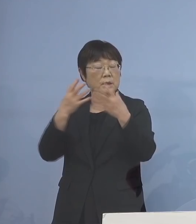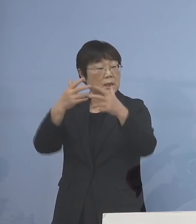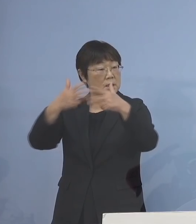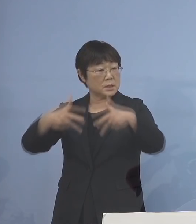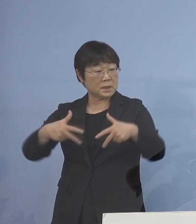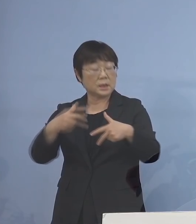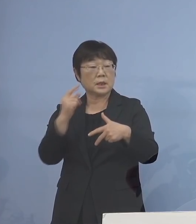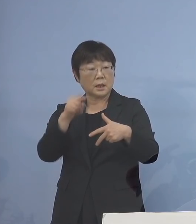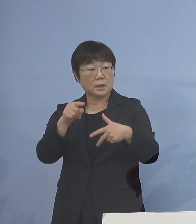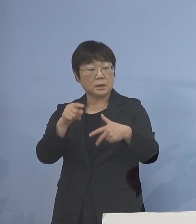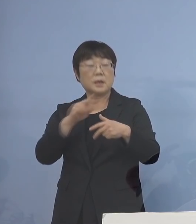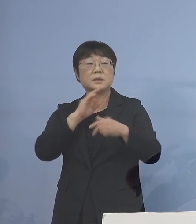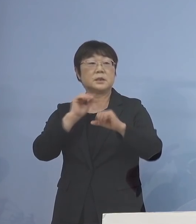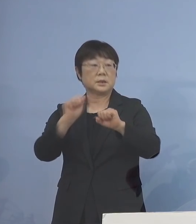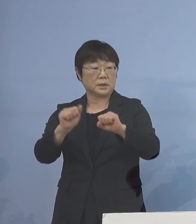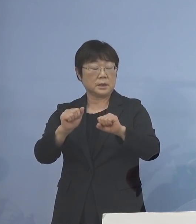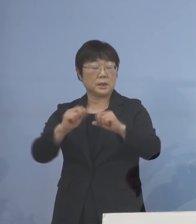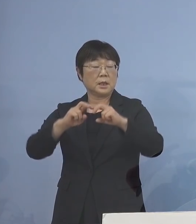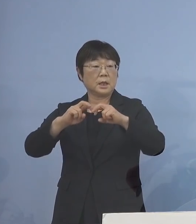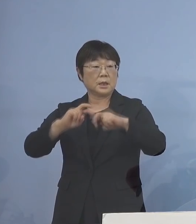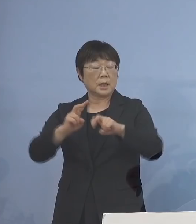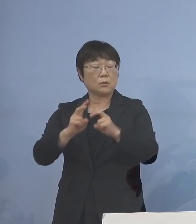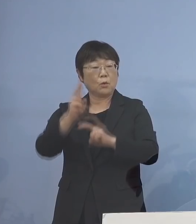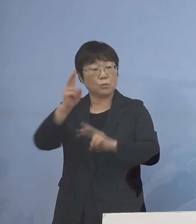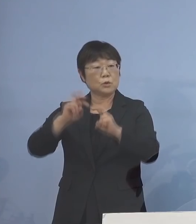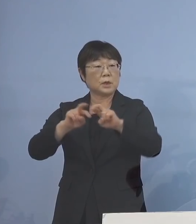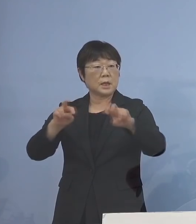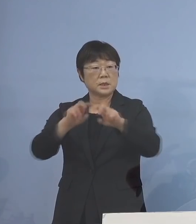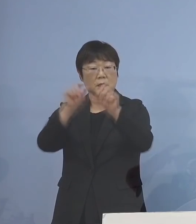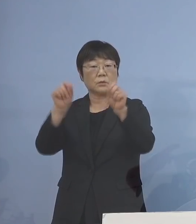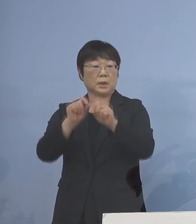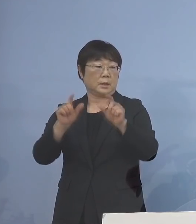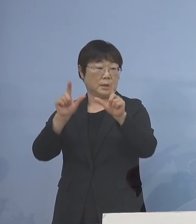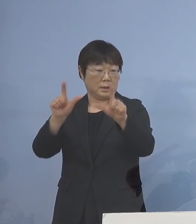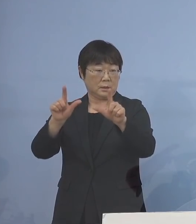実施しておりました ゲノム解析の結果が出ました